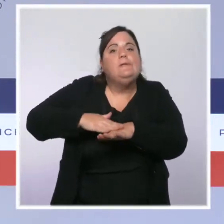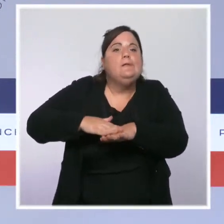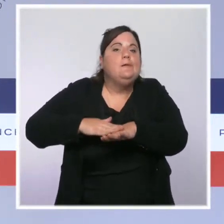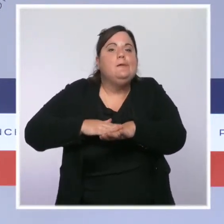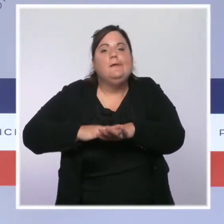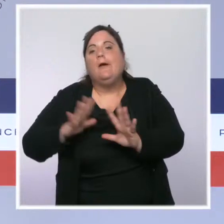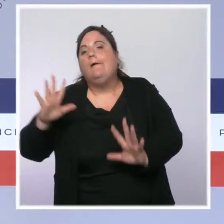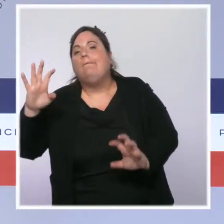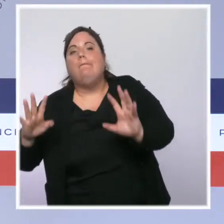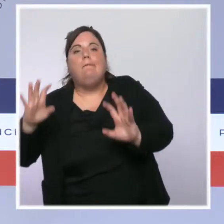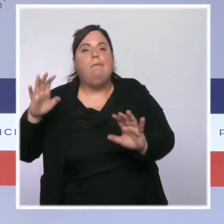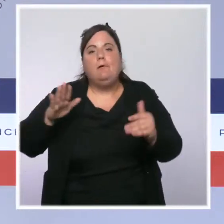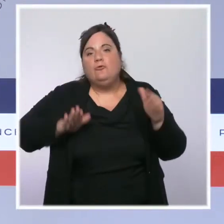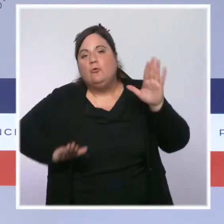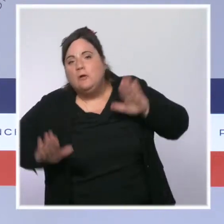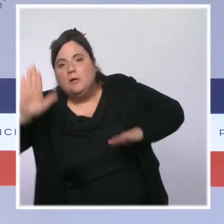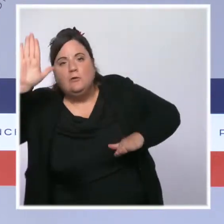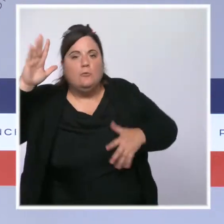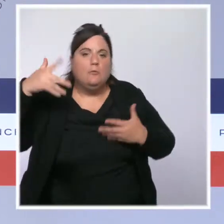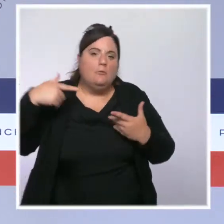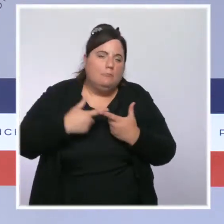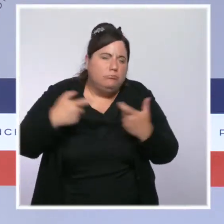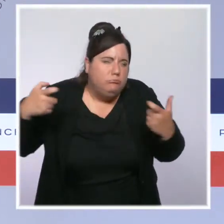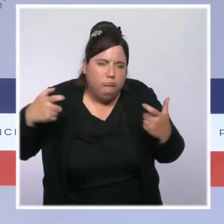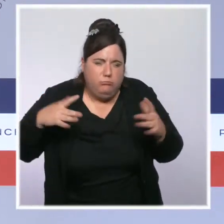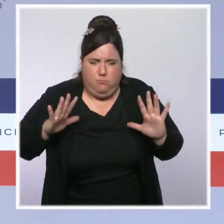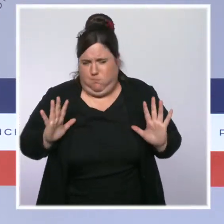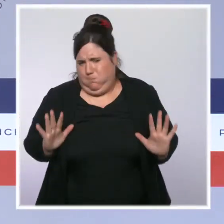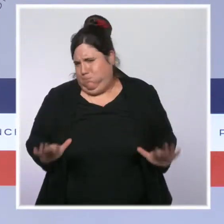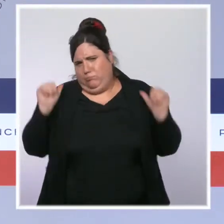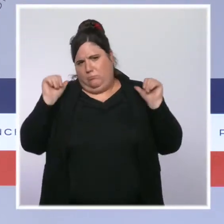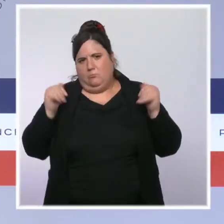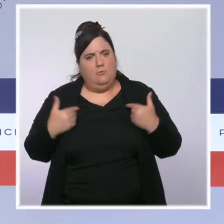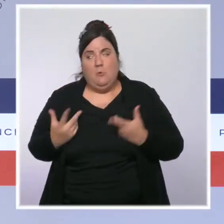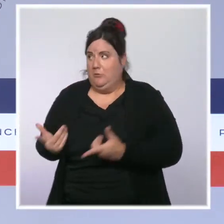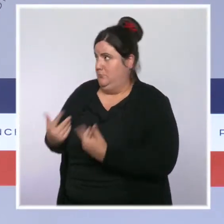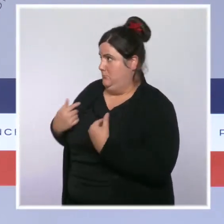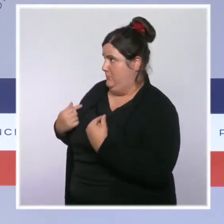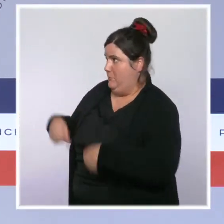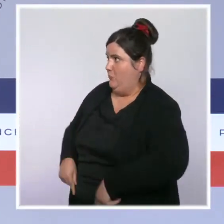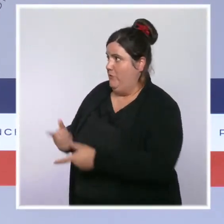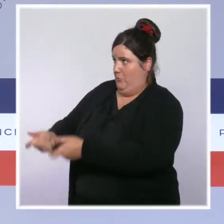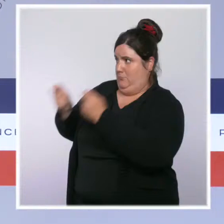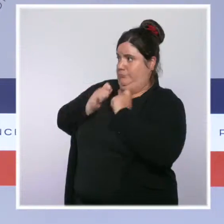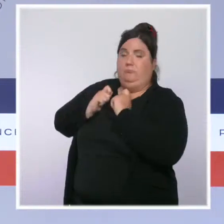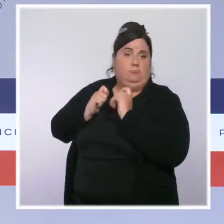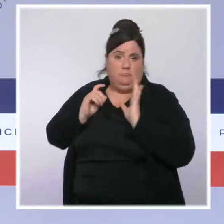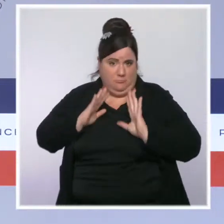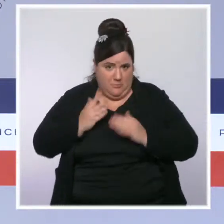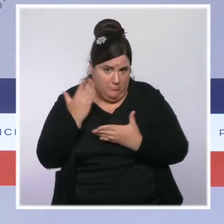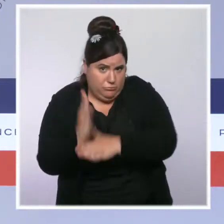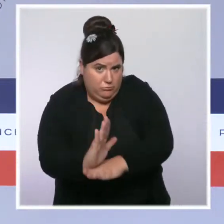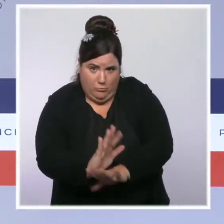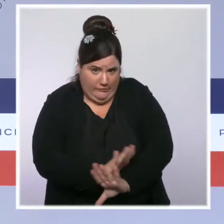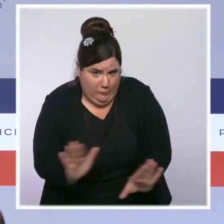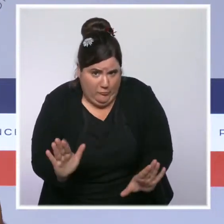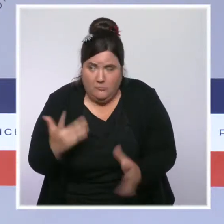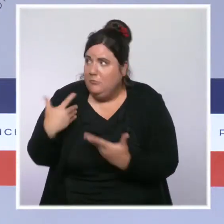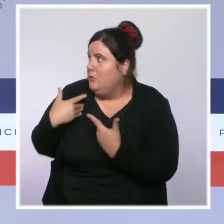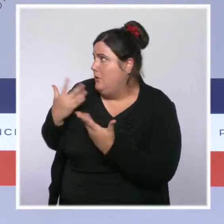les élections, etc. Je suis ici dans mon cadre très institutionnel de porte-parole du gouvernement à la suite du Conseil des ministres, où je vous rend compte de l'action du gouvernement.